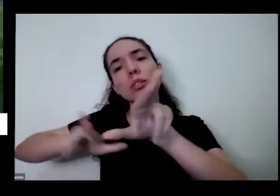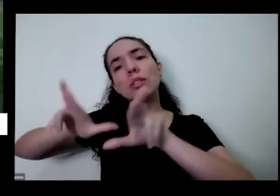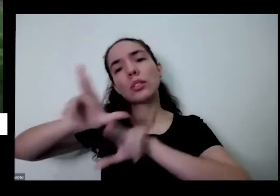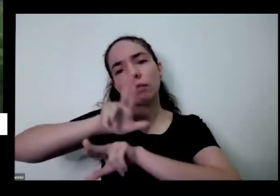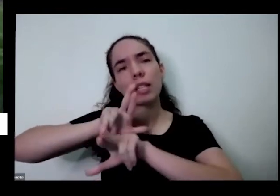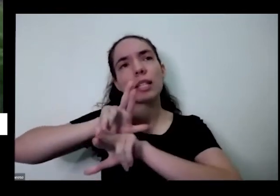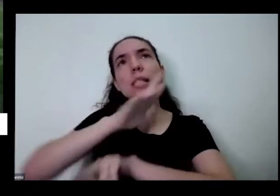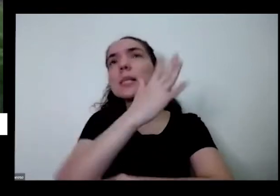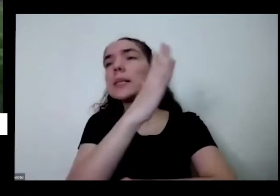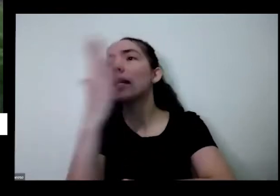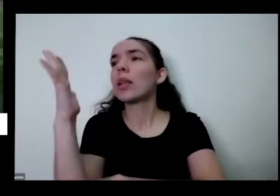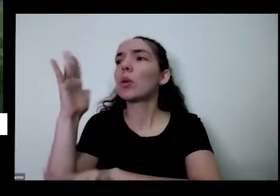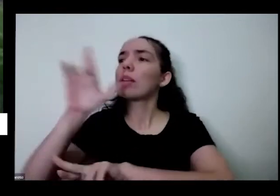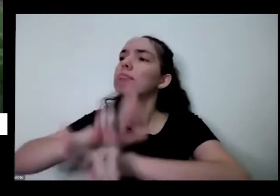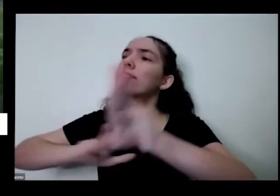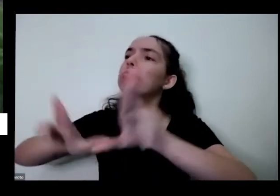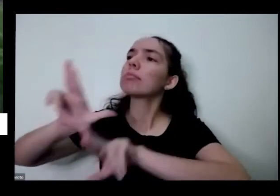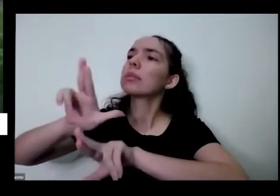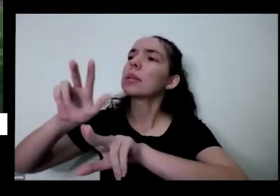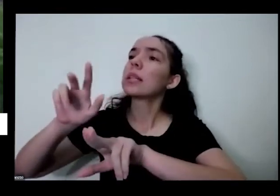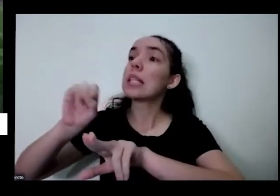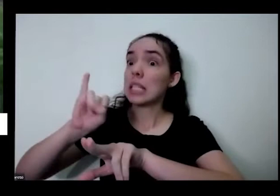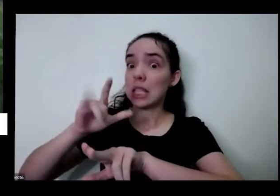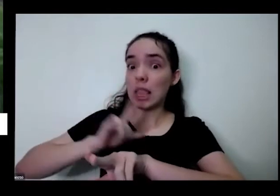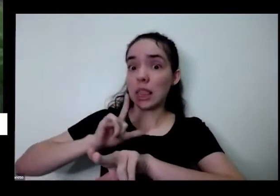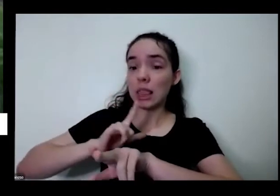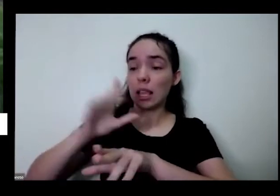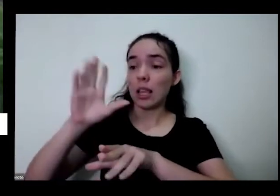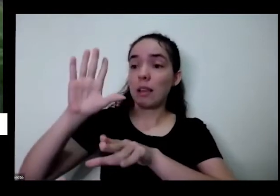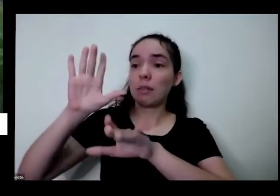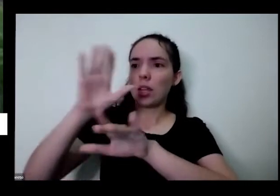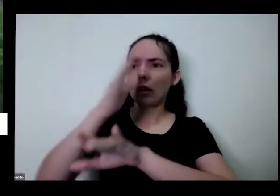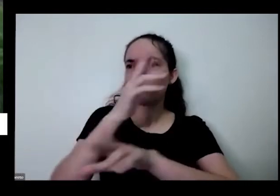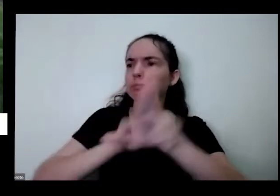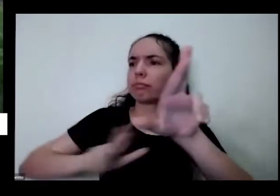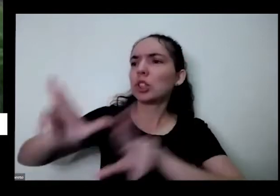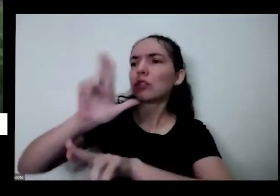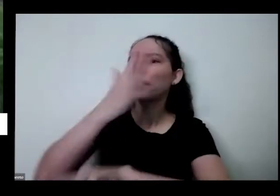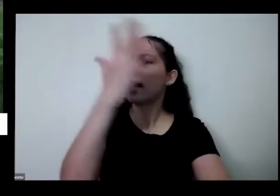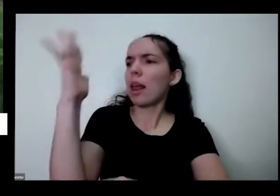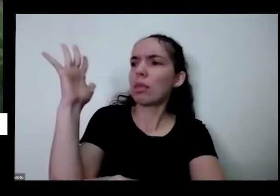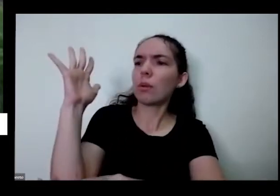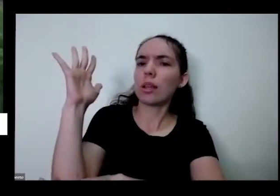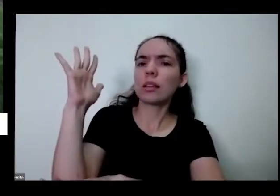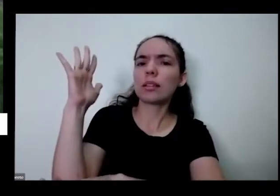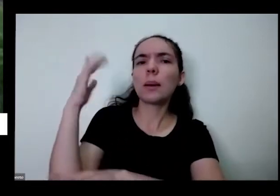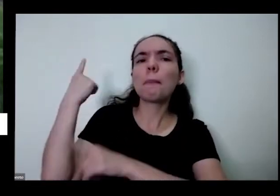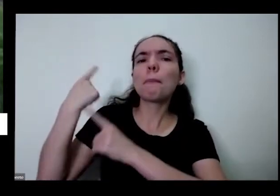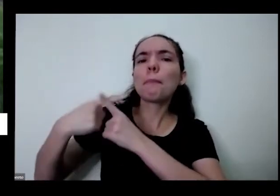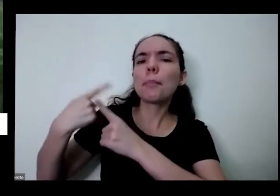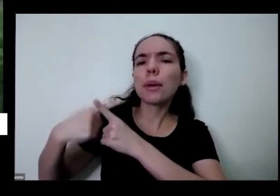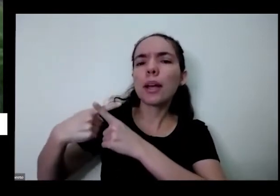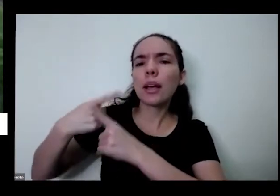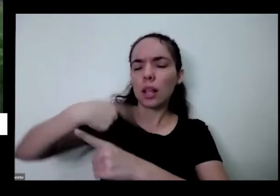natureza toda que se tem na natureza porque essa diversidade não pode vir também é para nossa vida